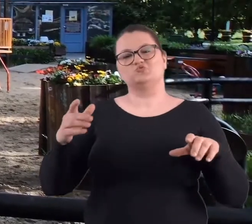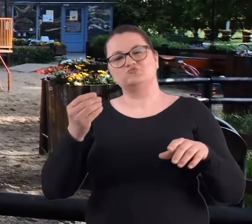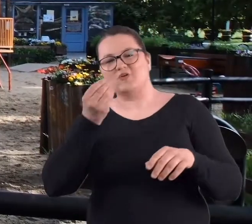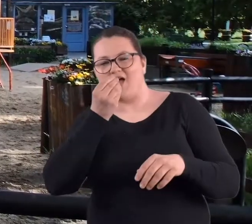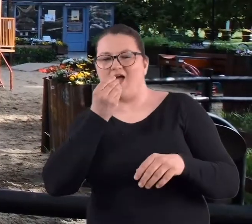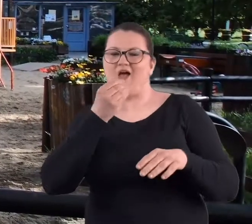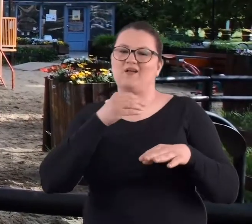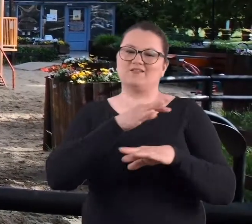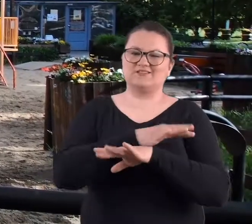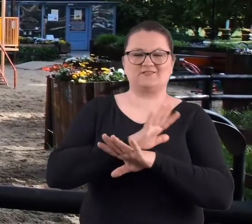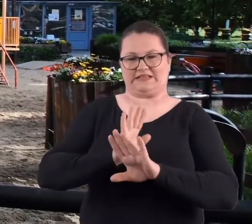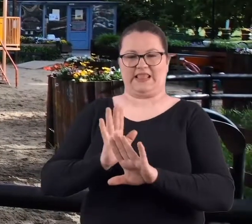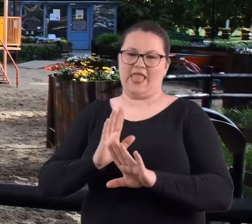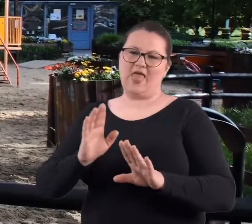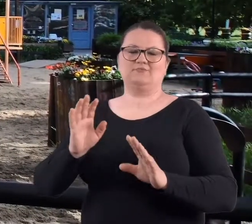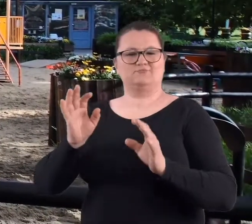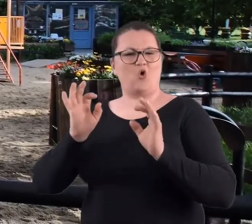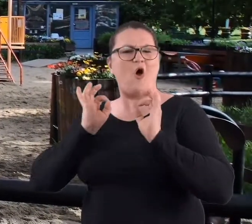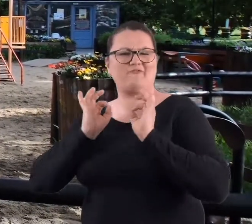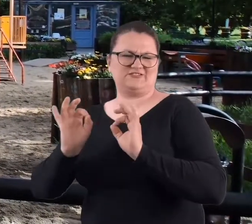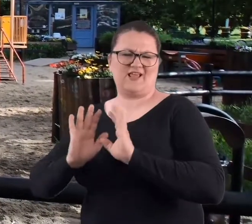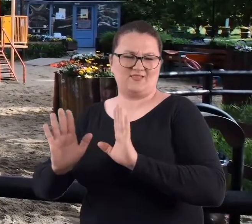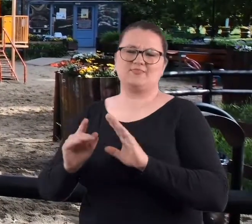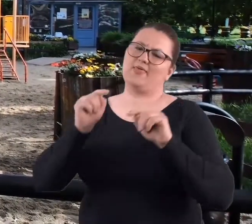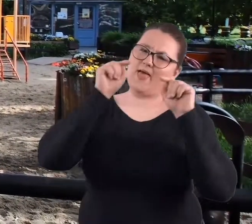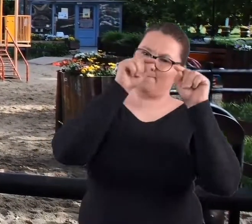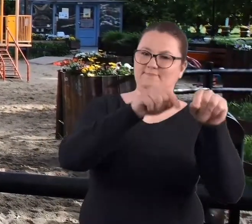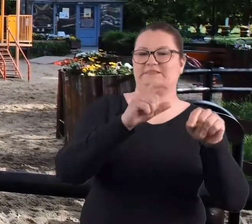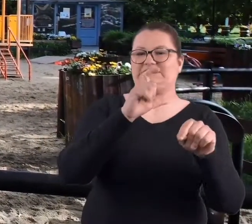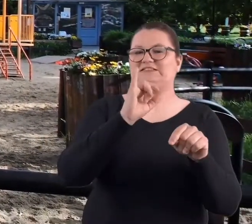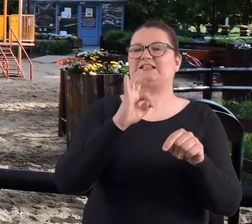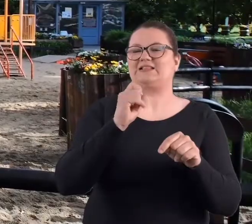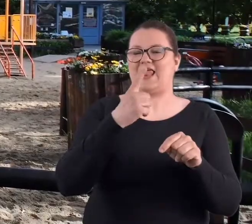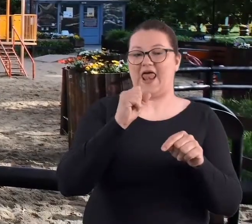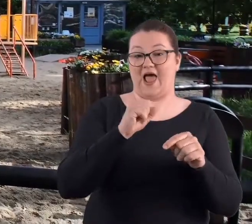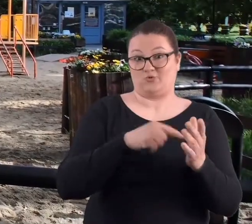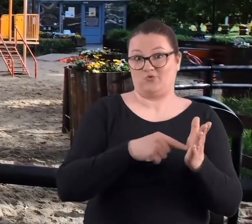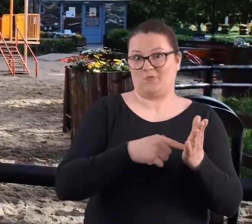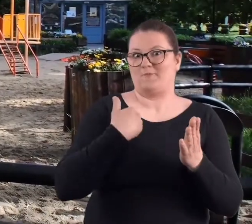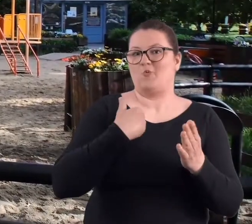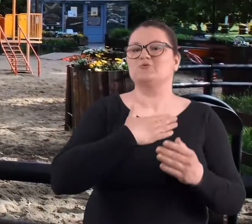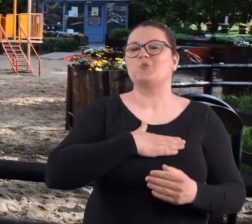mniej uroczyste na Cytadeli. I to było 7 czerwca, sobota.